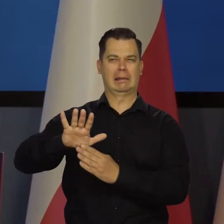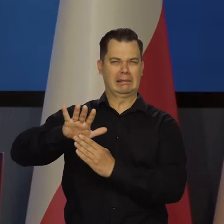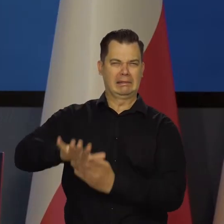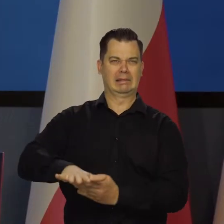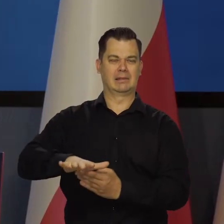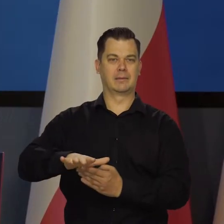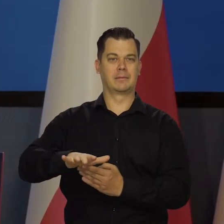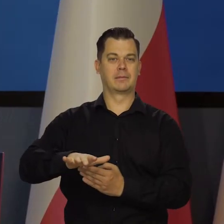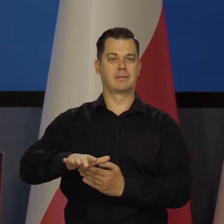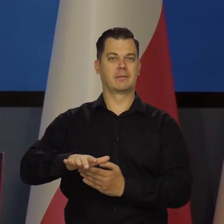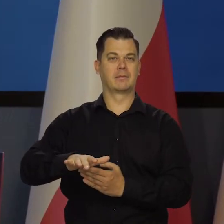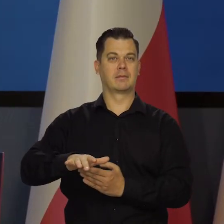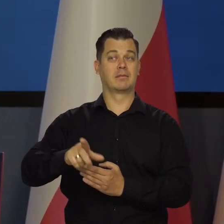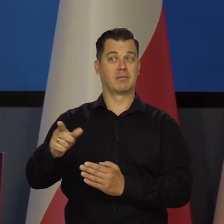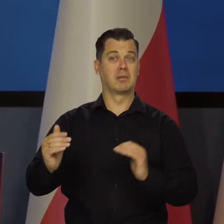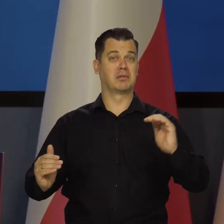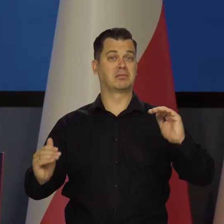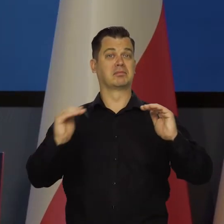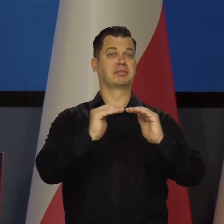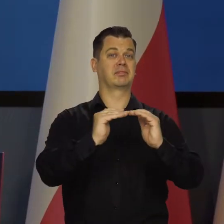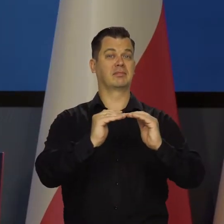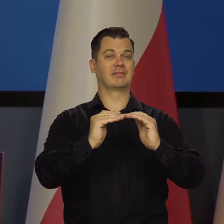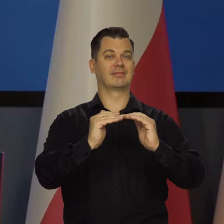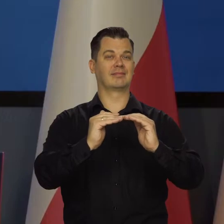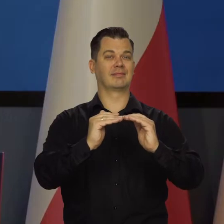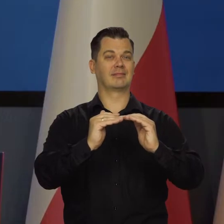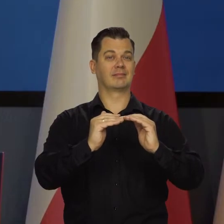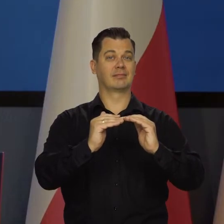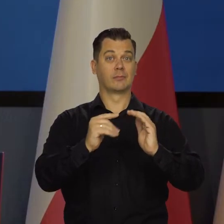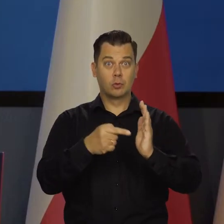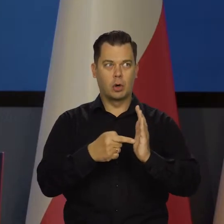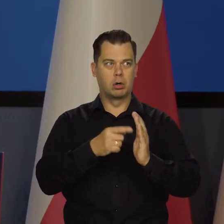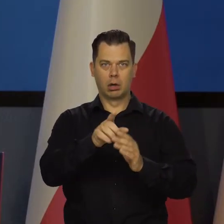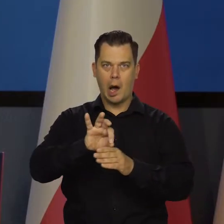Już wtedy nikt nas nie odepchnął od tego głównego stołu i w tym momencie się nas atakuje.